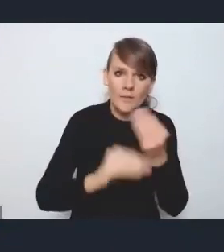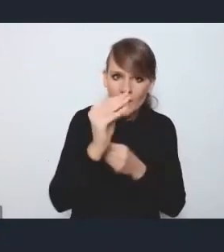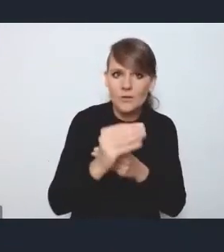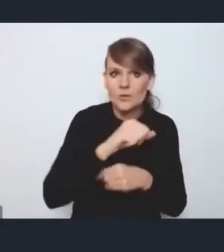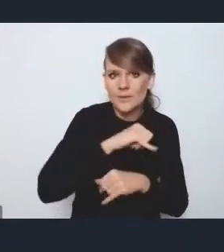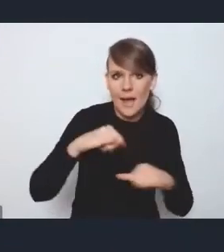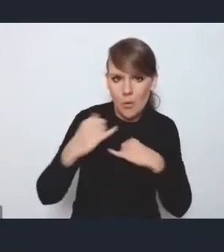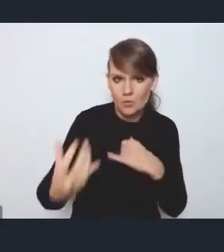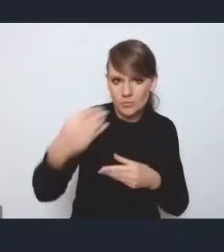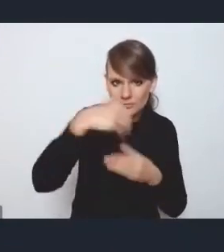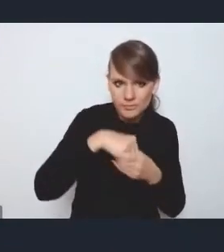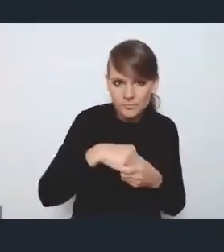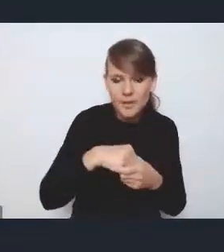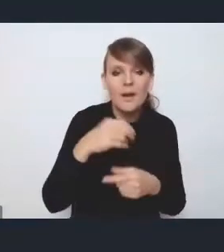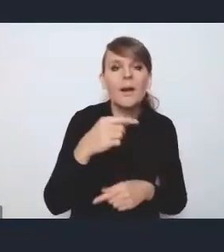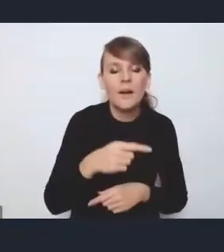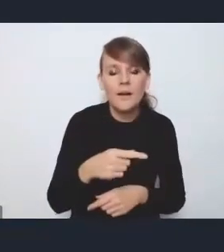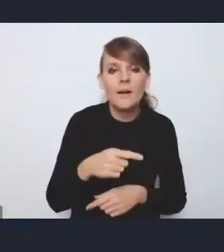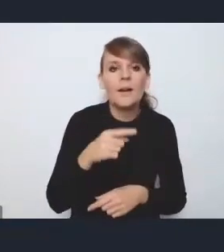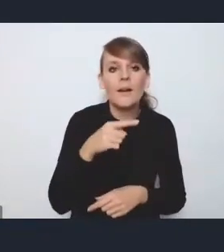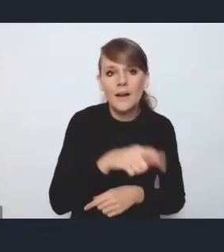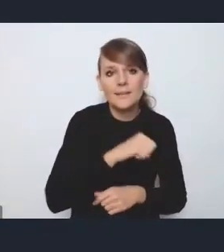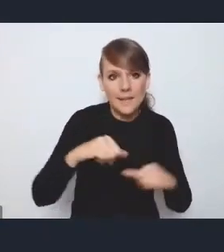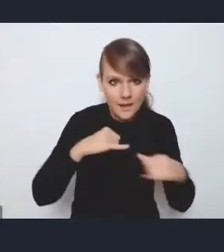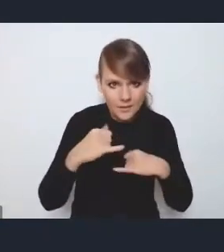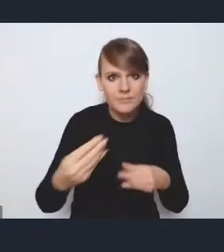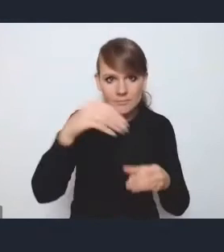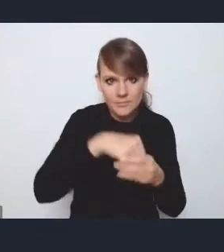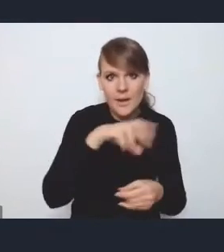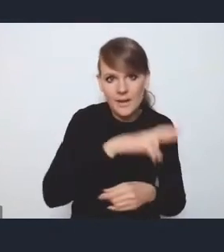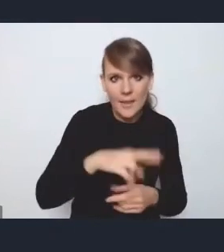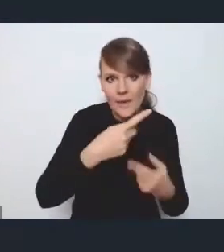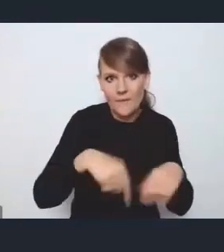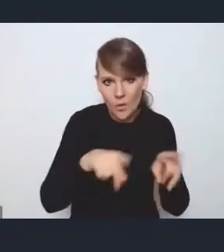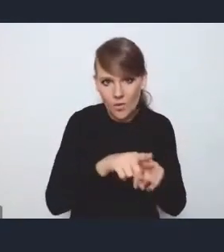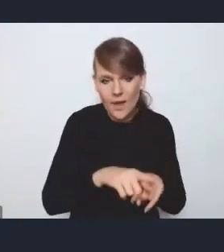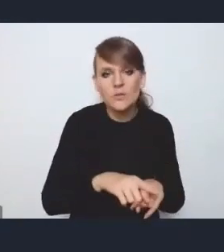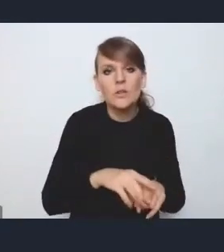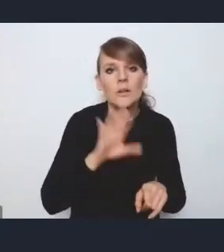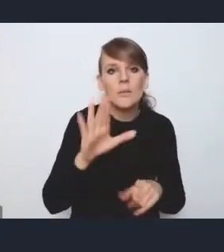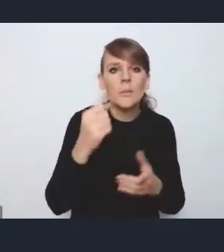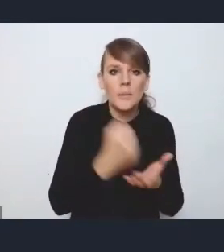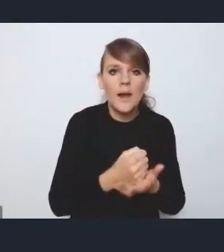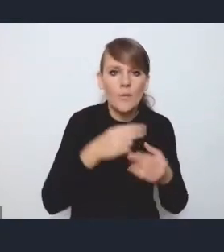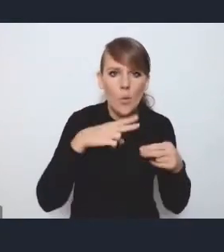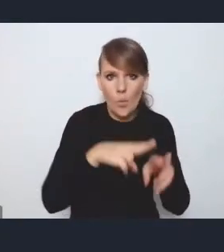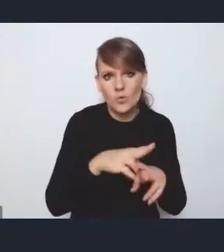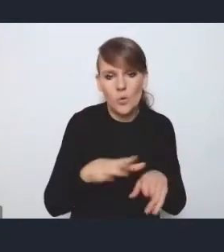i samorządy tak jakby odpowiadają za te postulaty, są włączone w radę wykonawczą na prawach udziału pełnoprawnego członka,